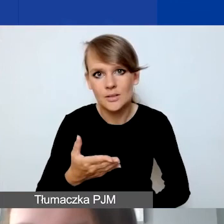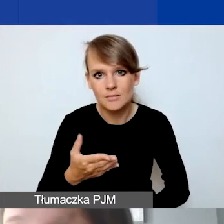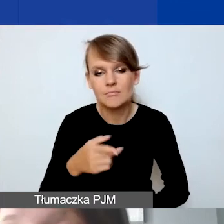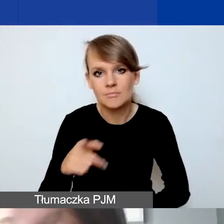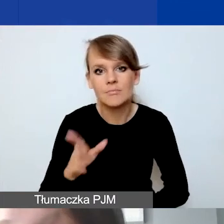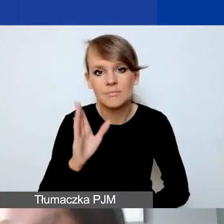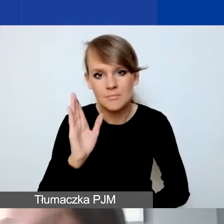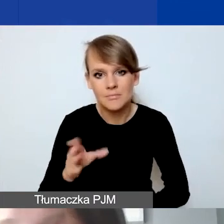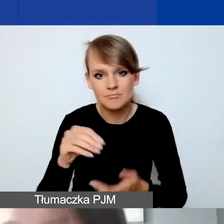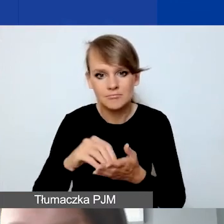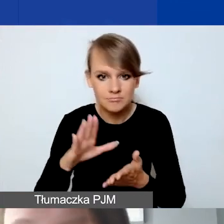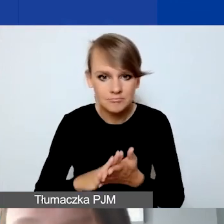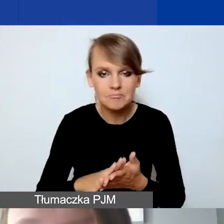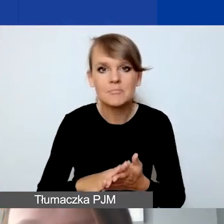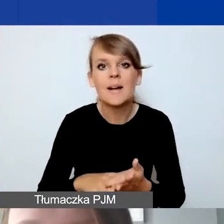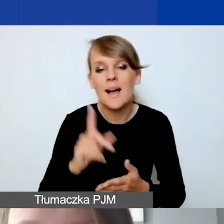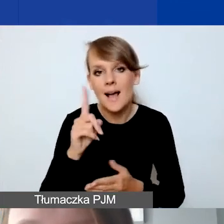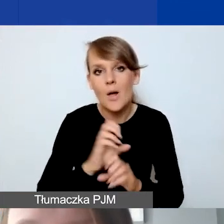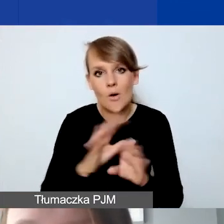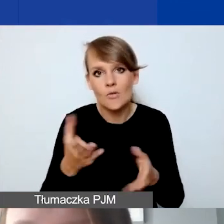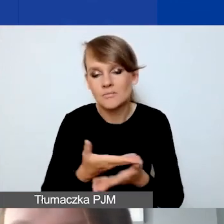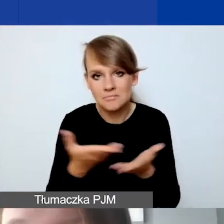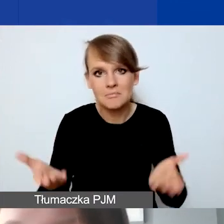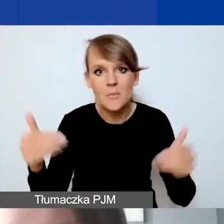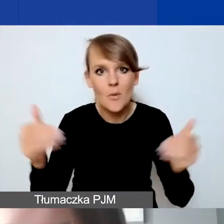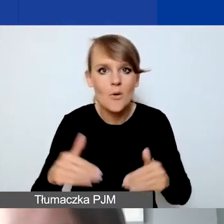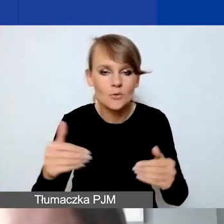Ale oczywiście mogą państwo także samodzielnie tutaj wprowadzać